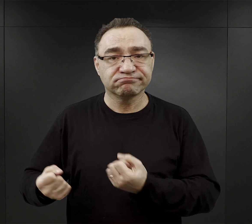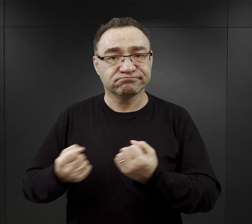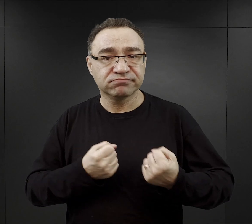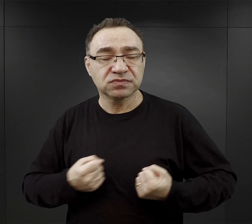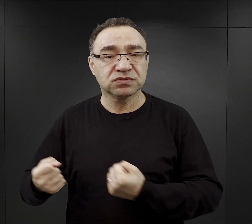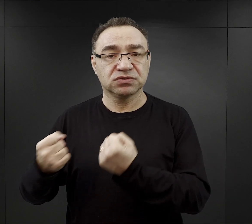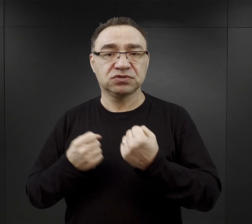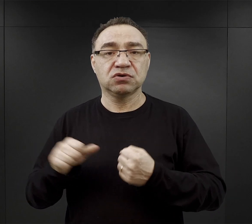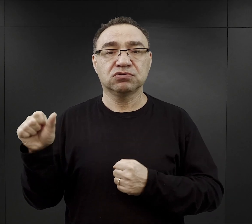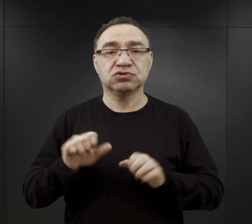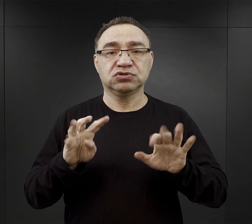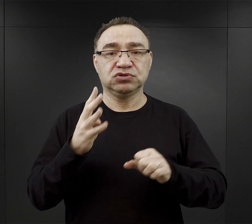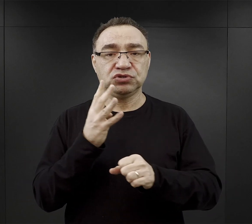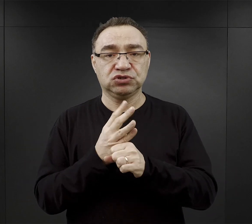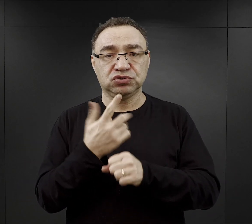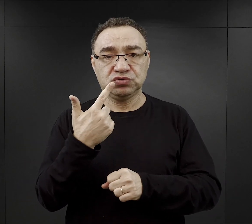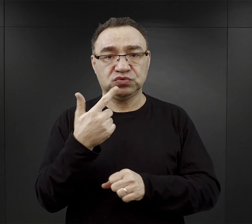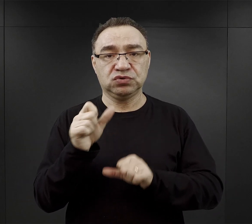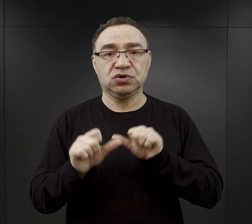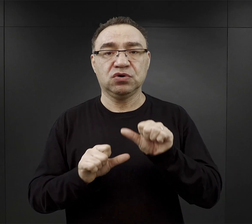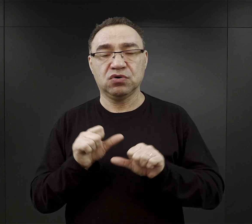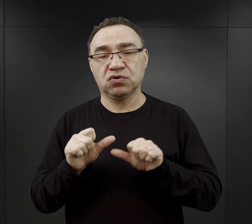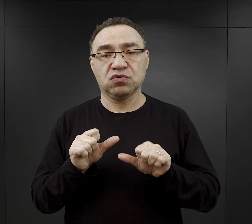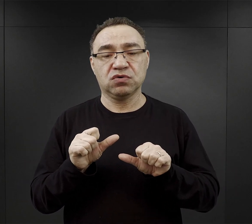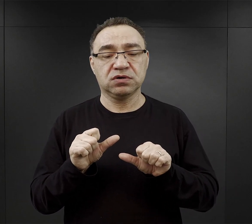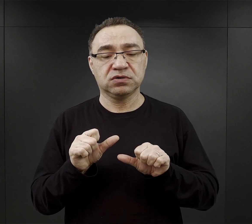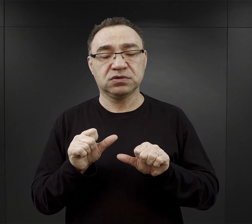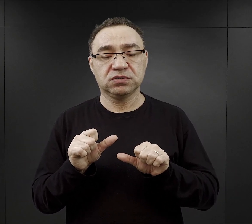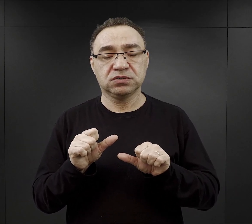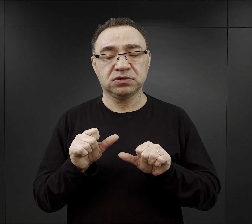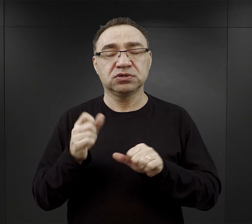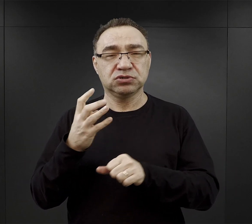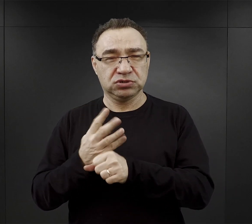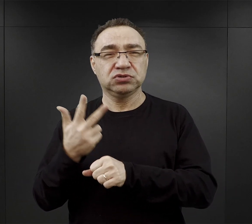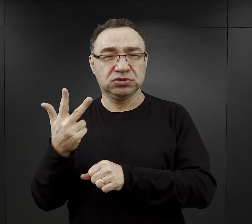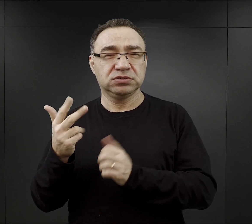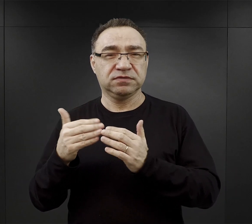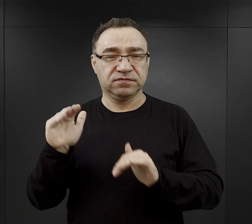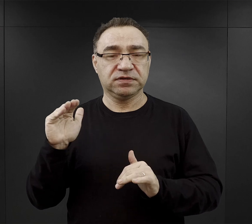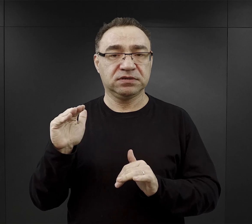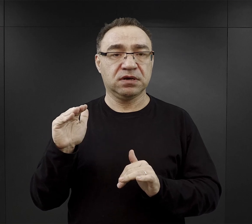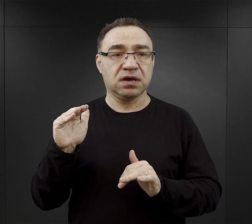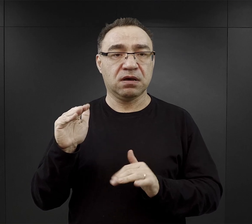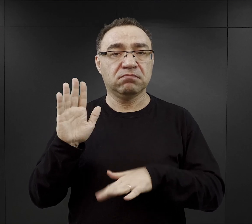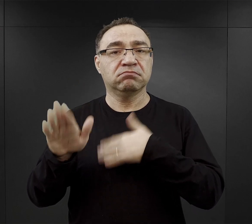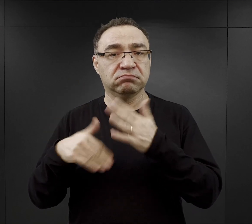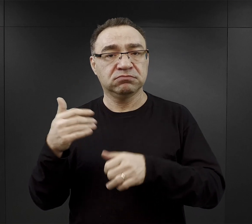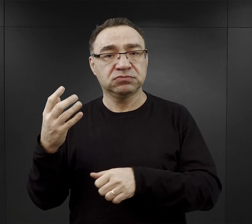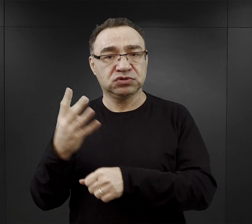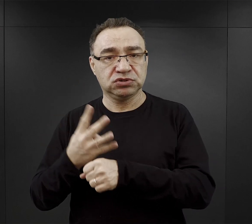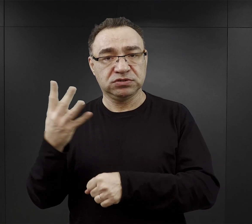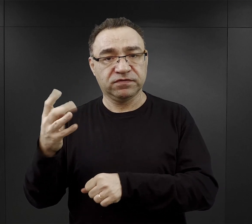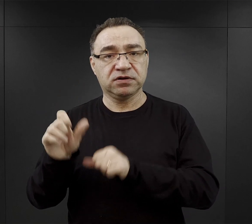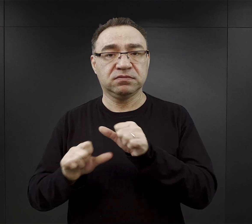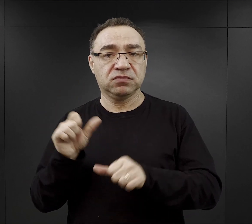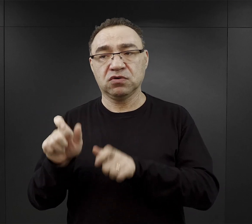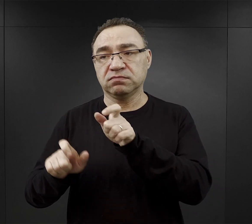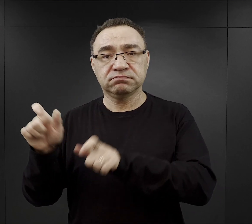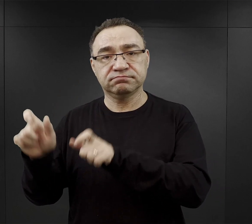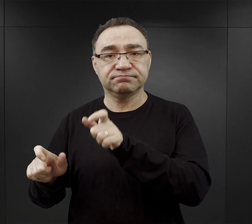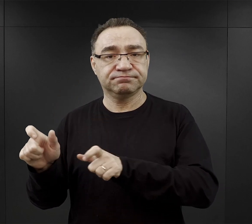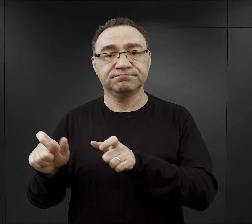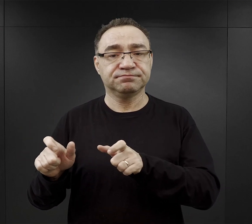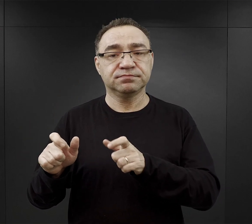Od 1942, szczególnie już od 1943, a najwięcej w 1944 r. więźniów było kierowanych do podobozów,